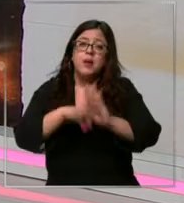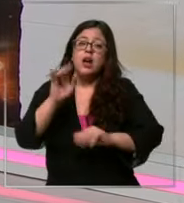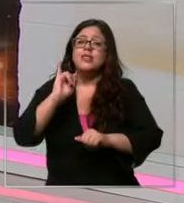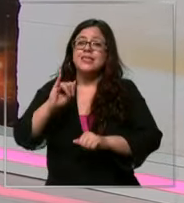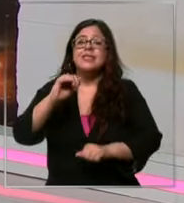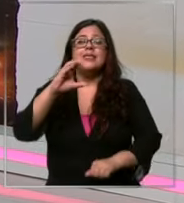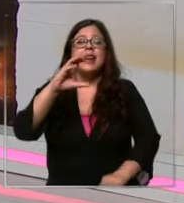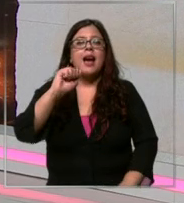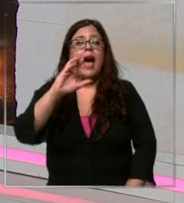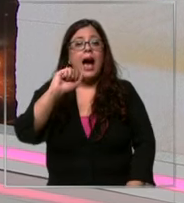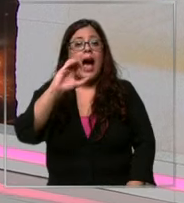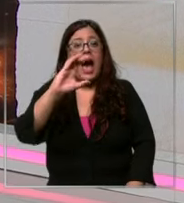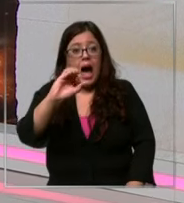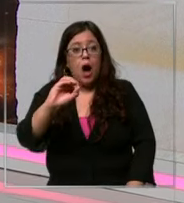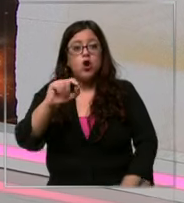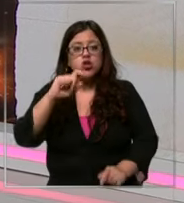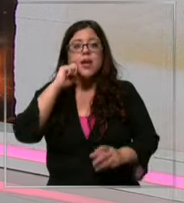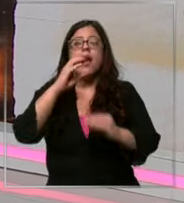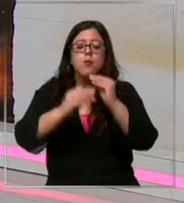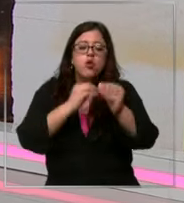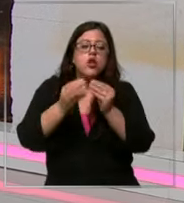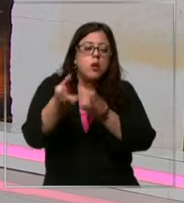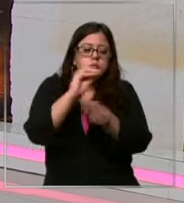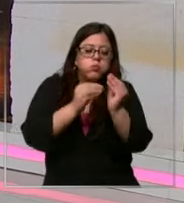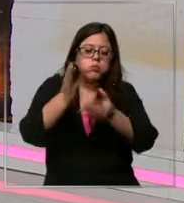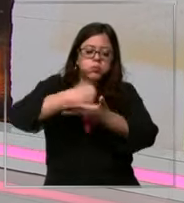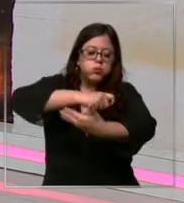que es evidentemente el producto fundamental para producir el chocolate está enfrentando